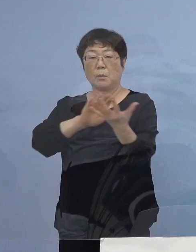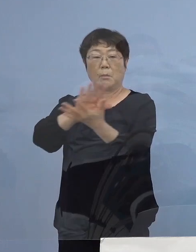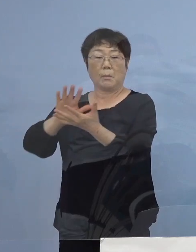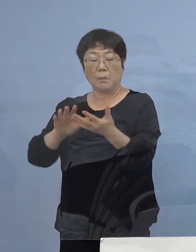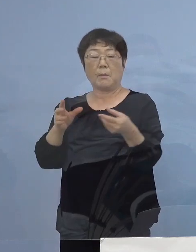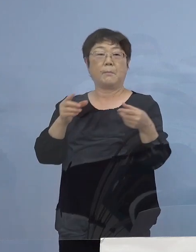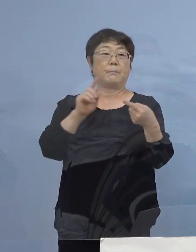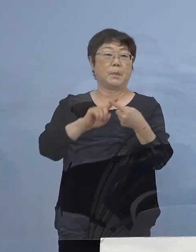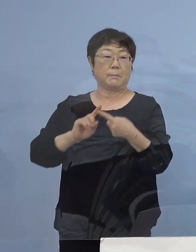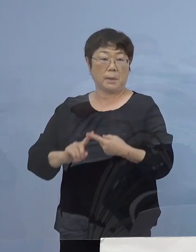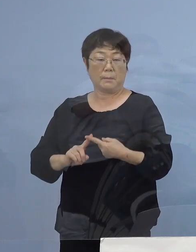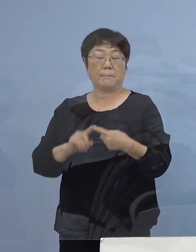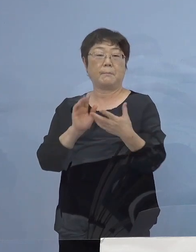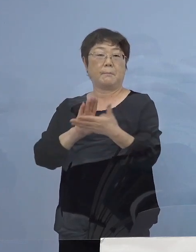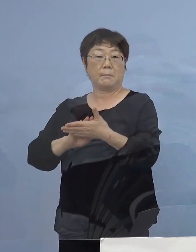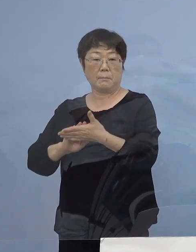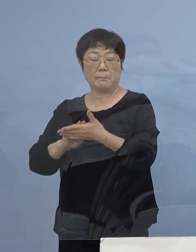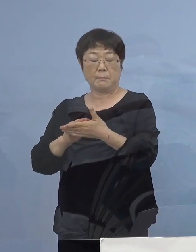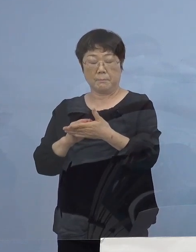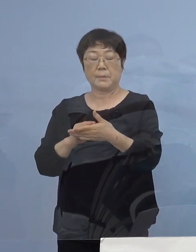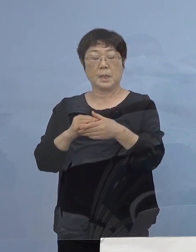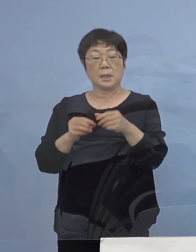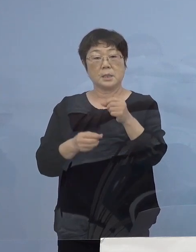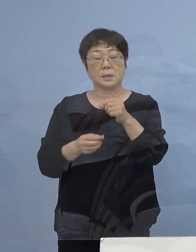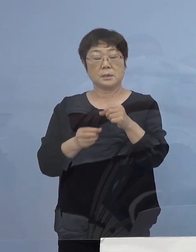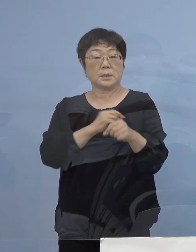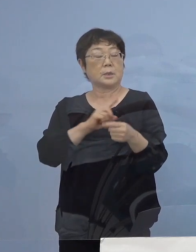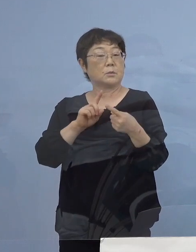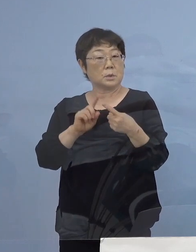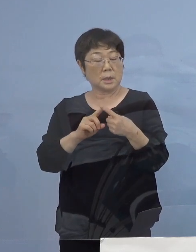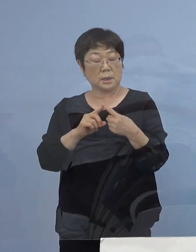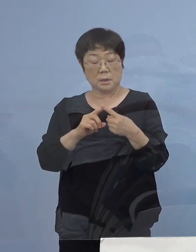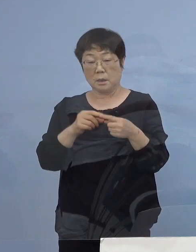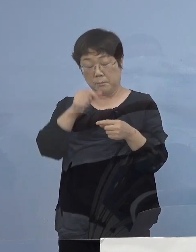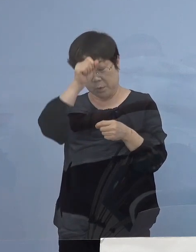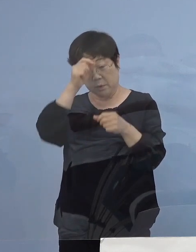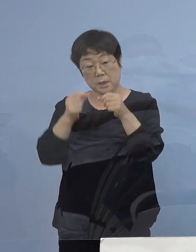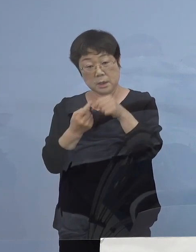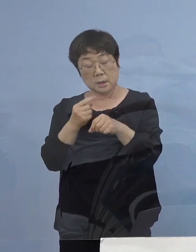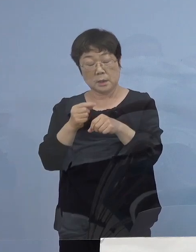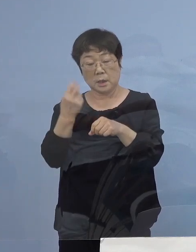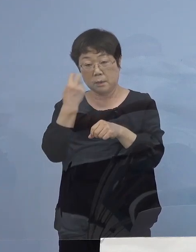積極的な疫学調査 引き続き、対応をさせていただきます